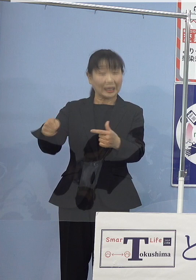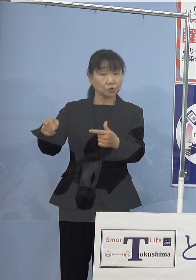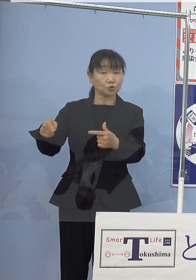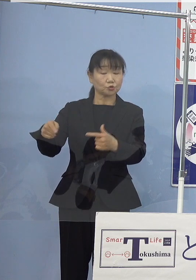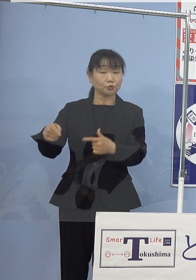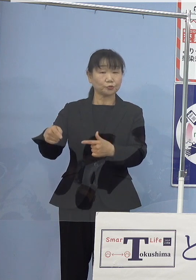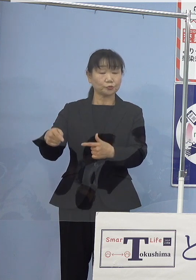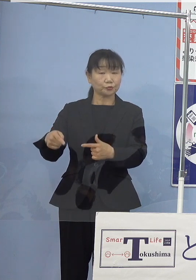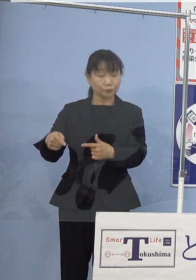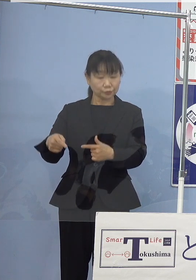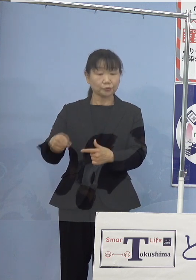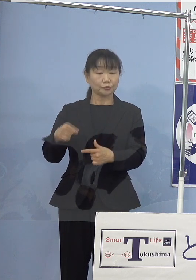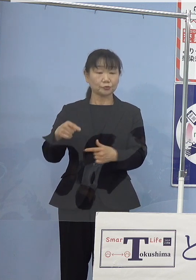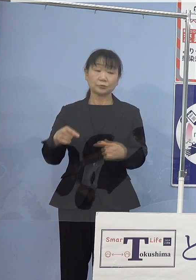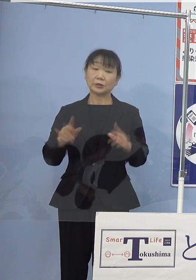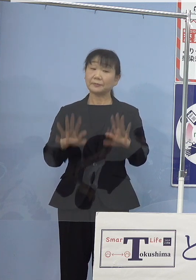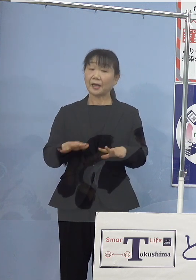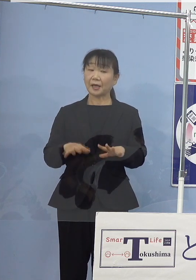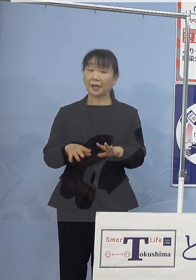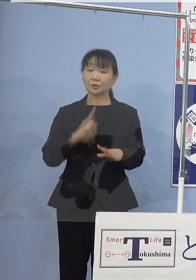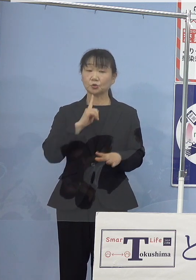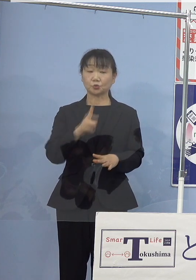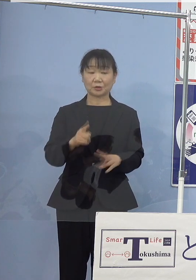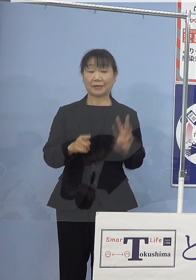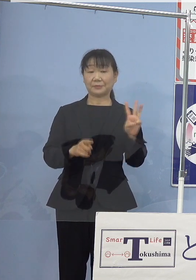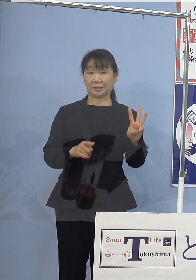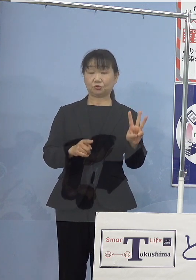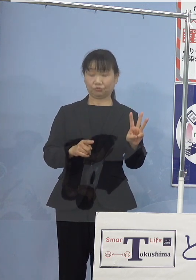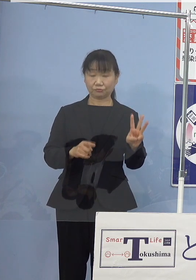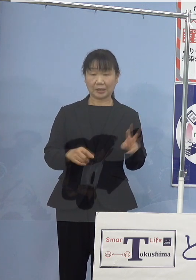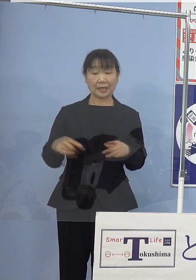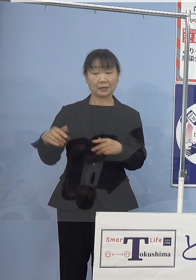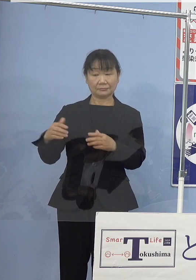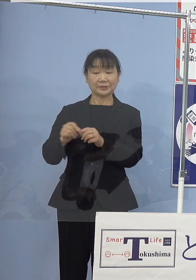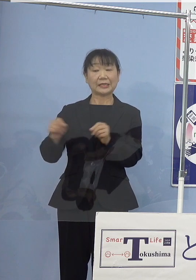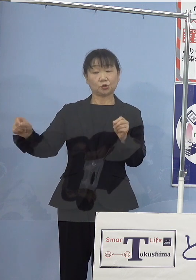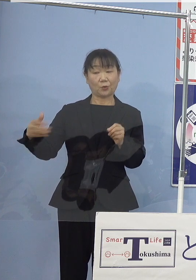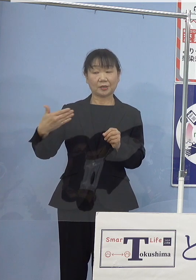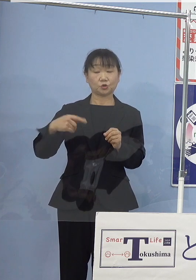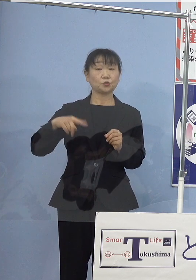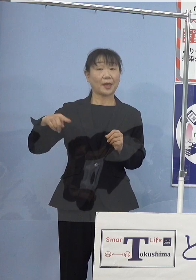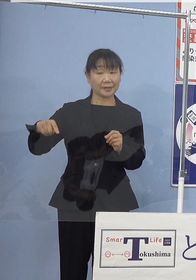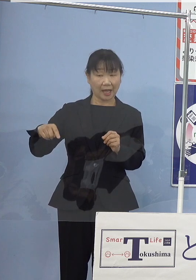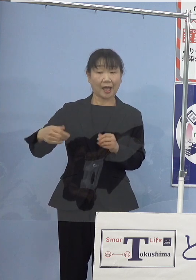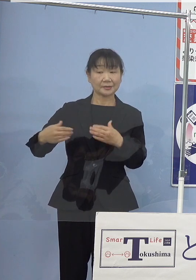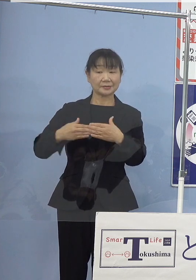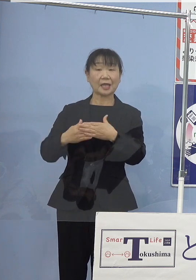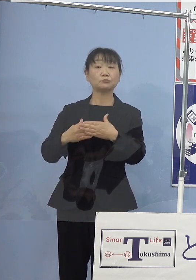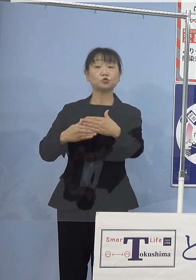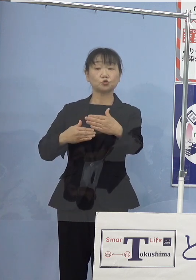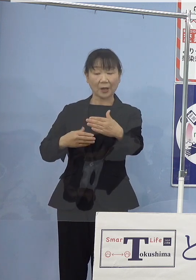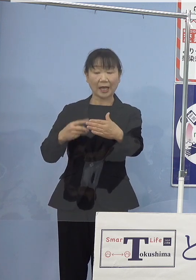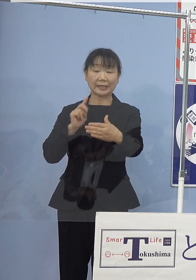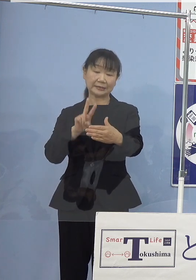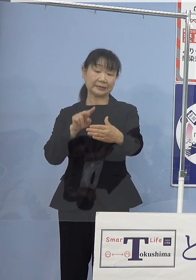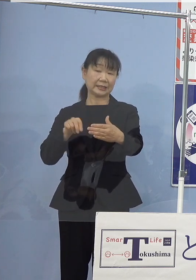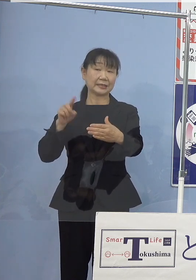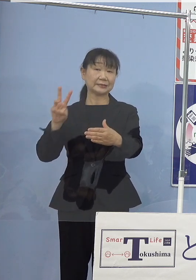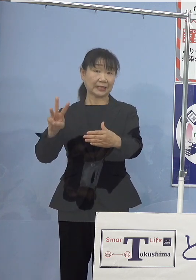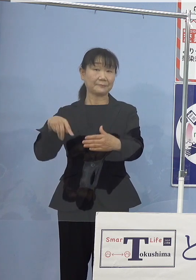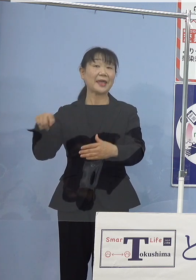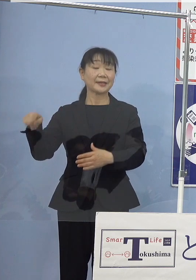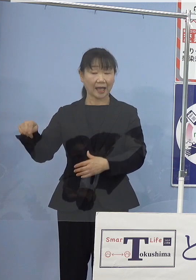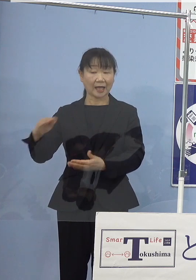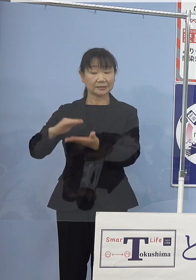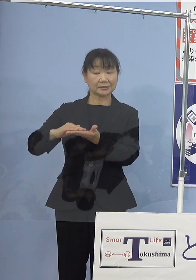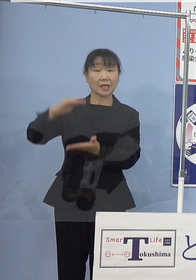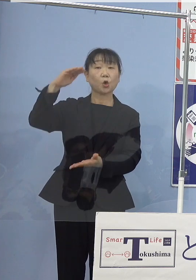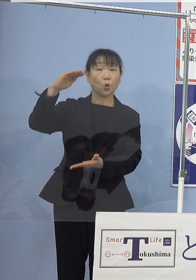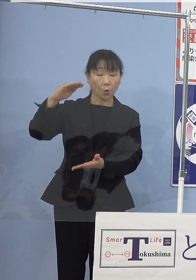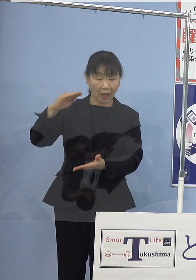今の三つの数字で申し上げると全長は（約）9m 全幅は（約）2.3 m、全高が（約）3m